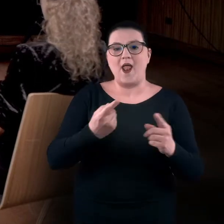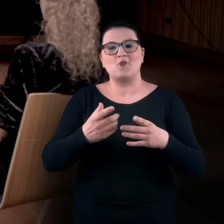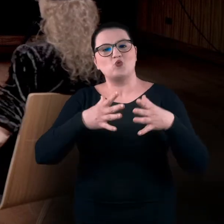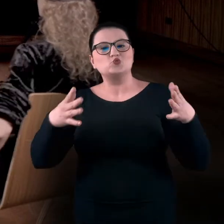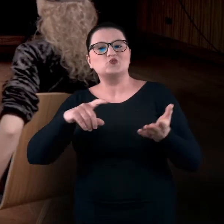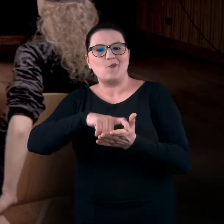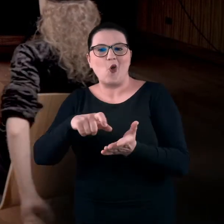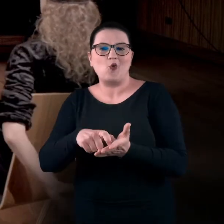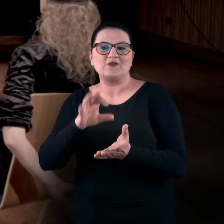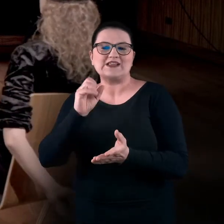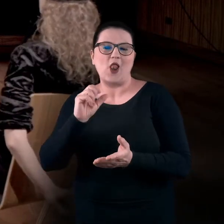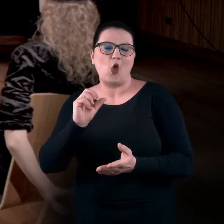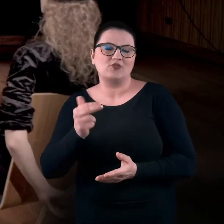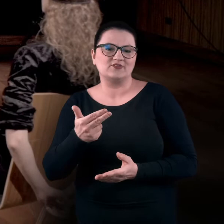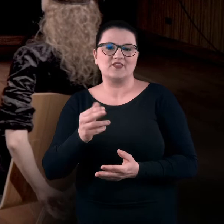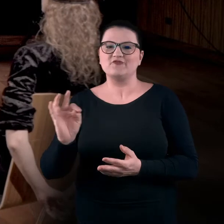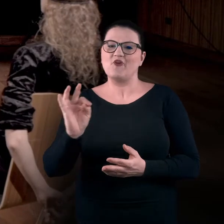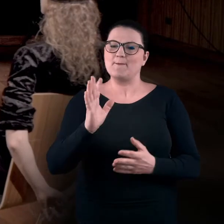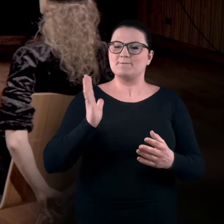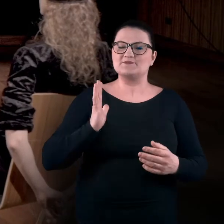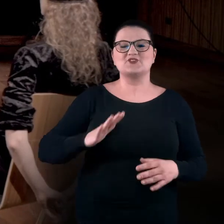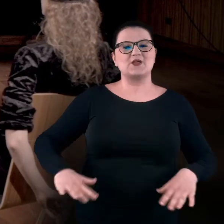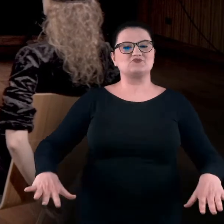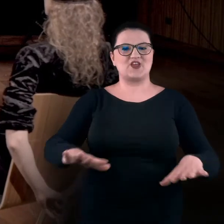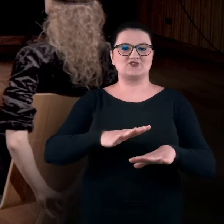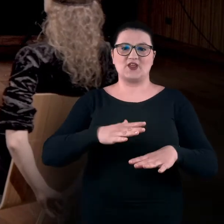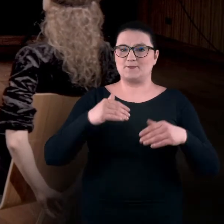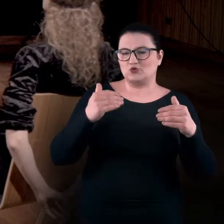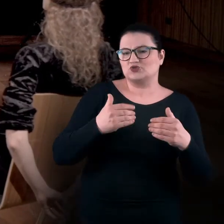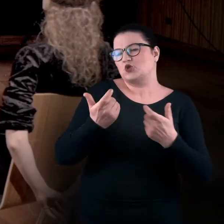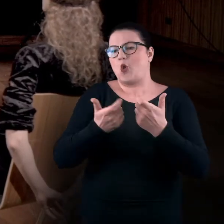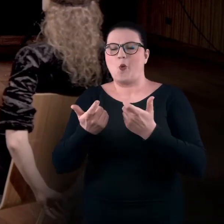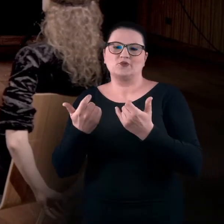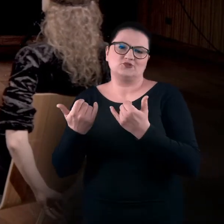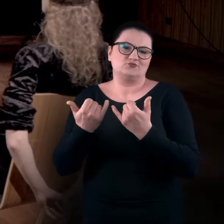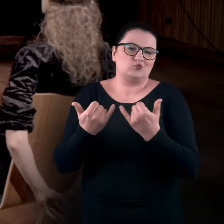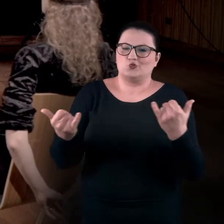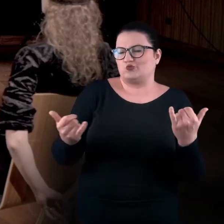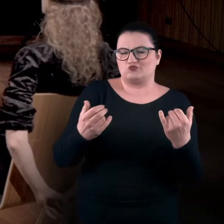lub jest to bezpieczna przestrzeń, w której możecie robić inne, nietypowe rzeczy